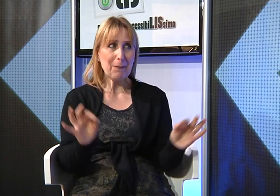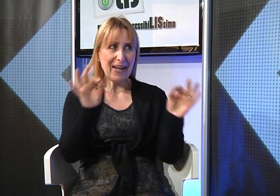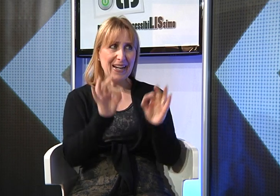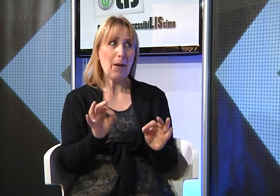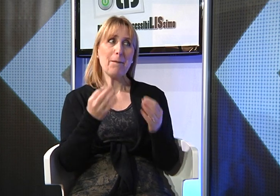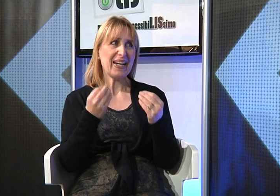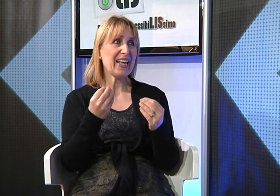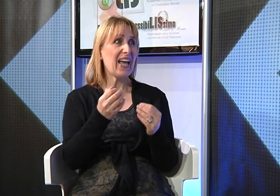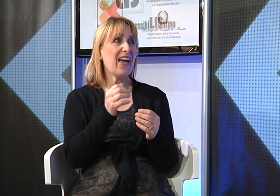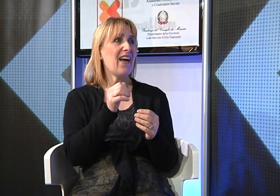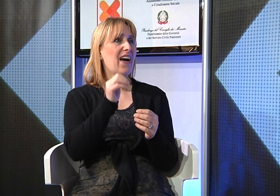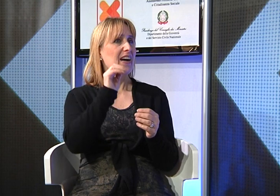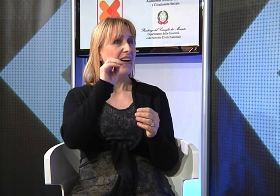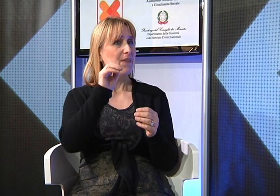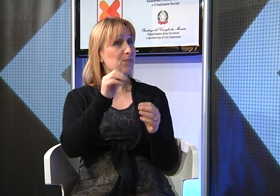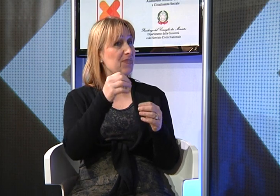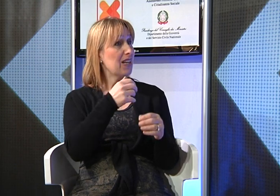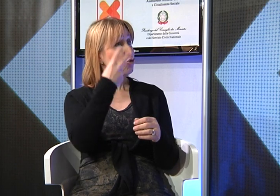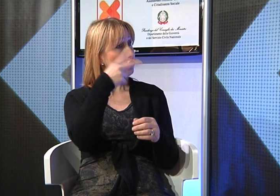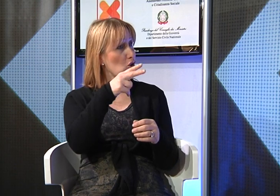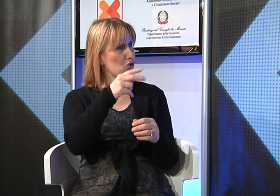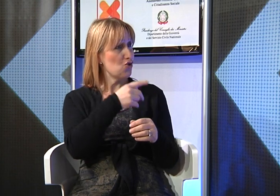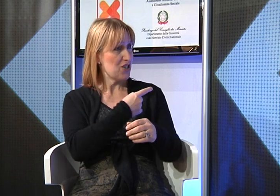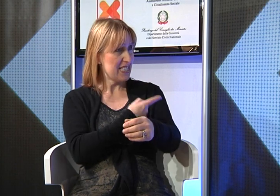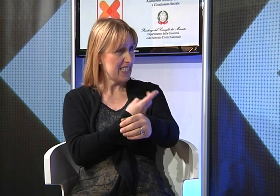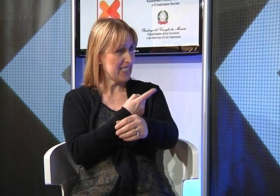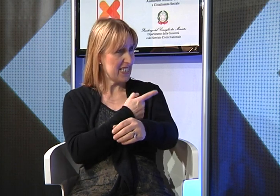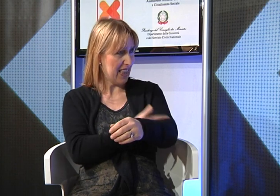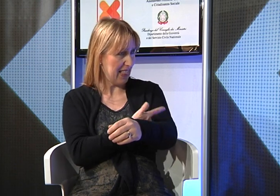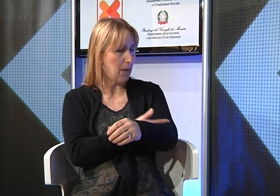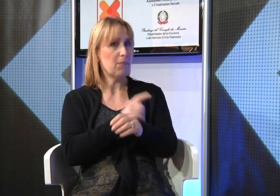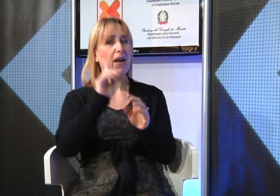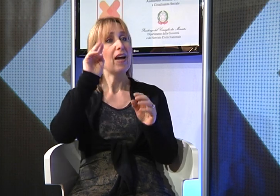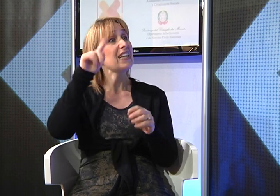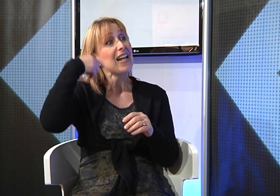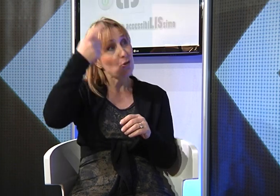anche se realtà è molto impegnata con i preparativi del suo matrimonio che sarà il 12 settembre dell'anno prossimo.